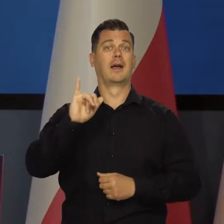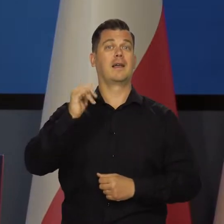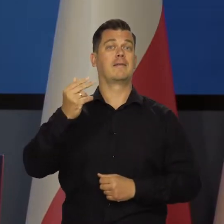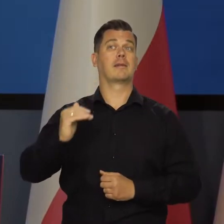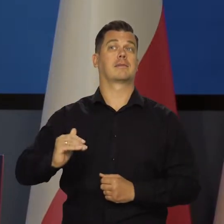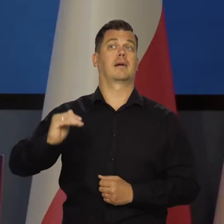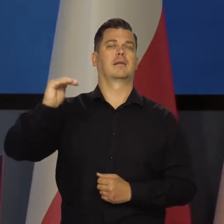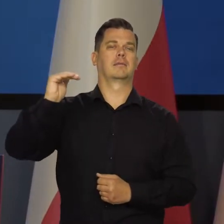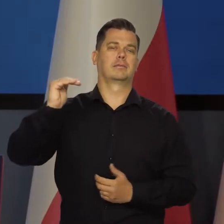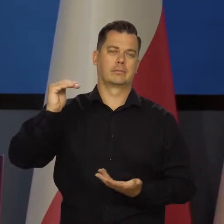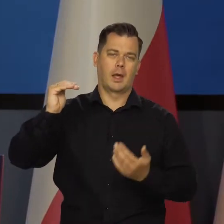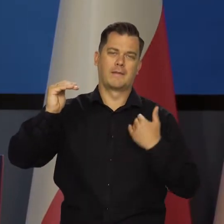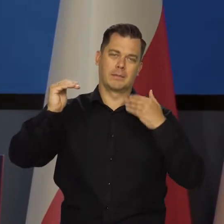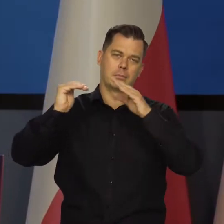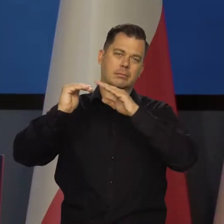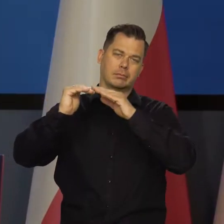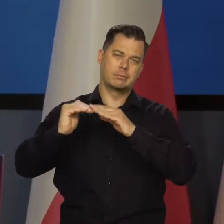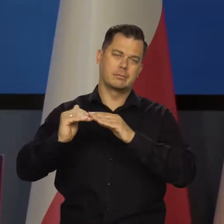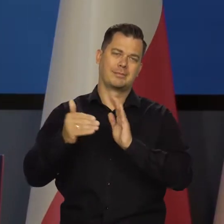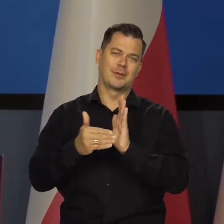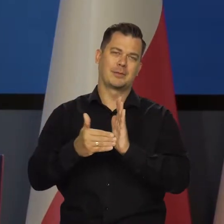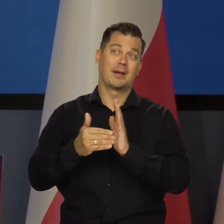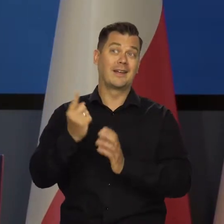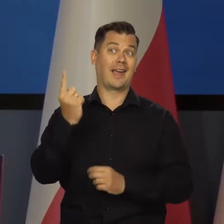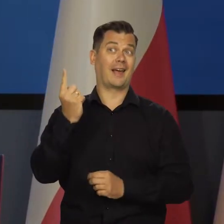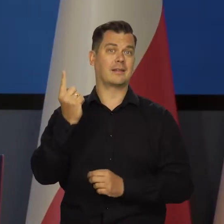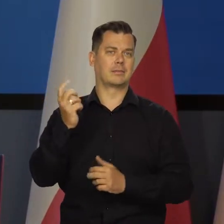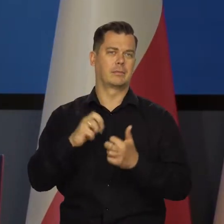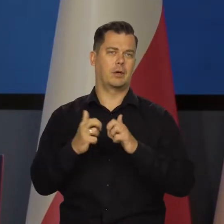Rośnie też inflacja, co nie jest pozytywną daną, ale to jest jedyna.